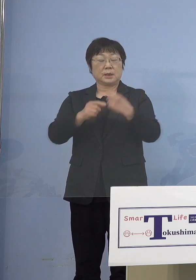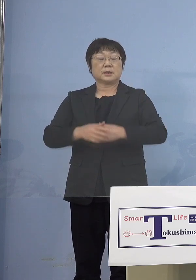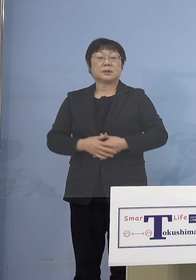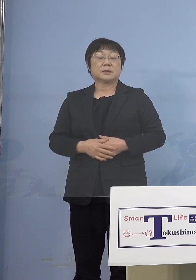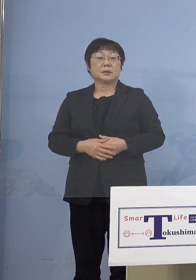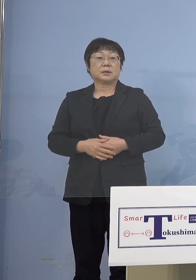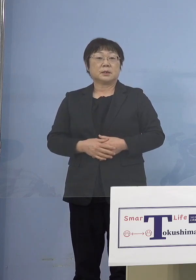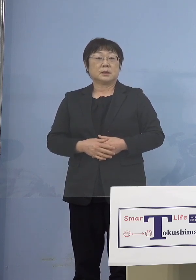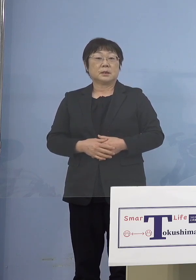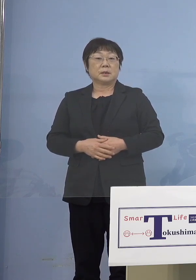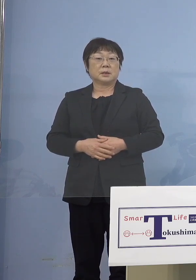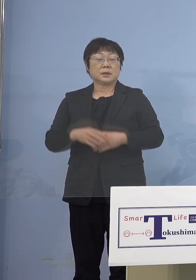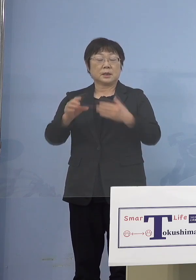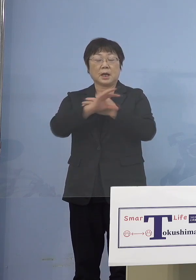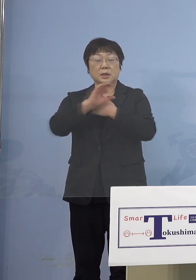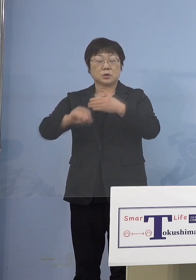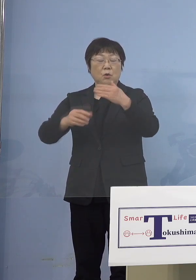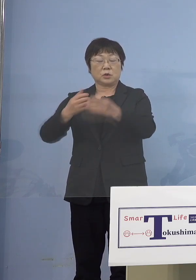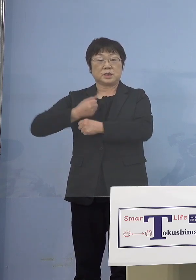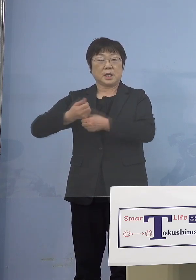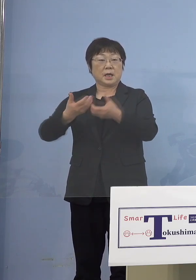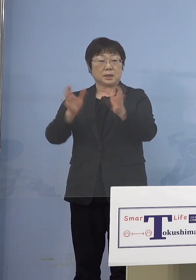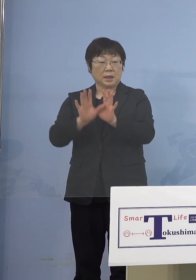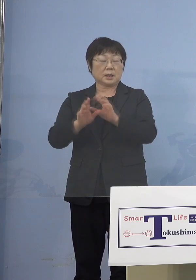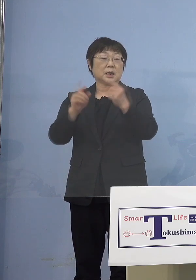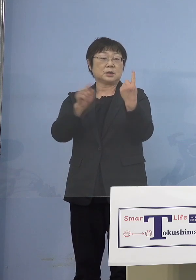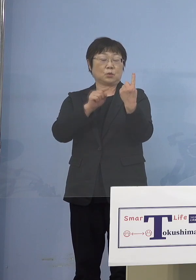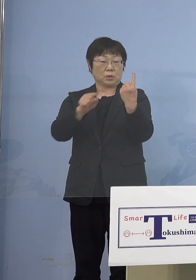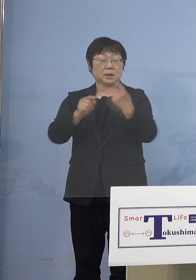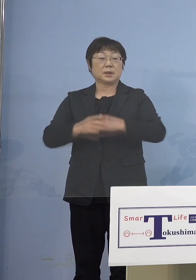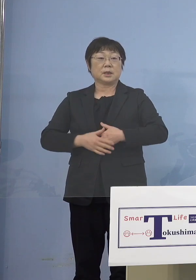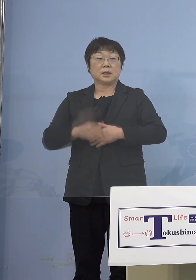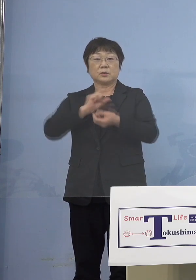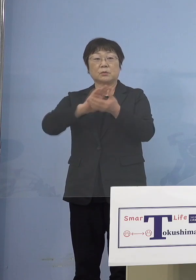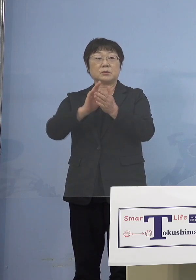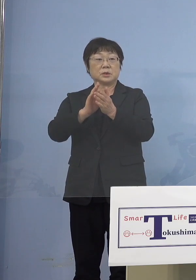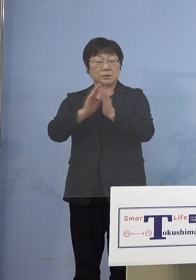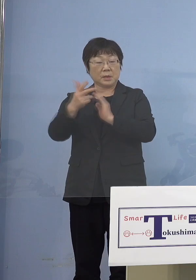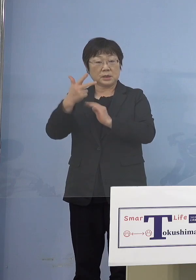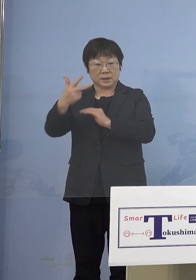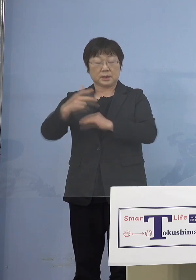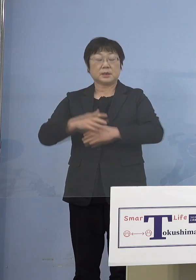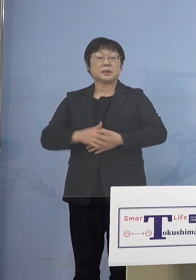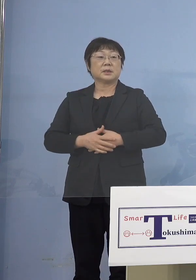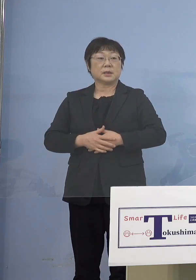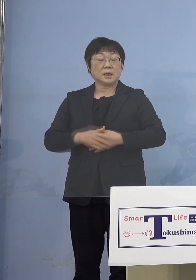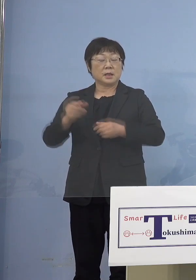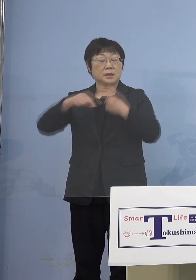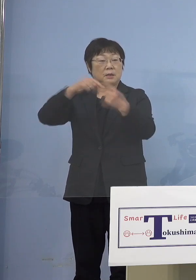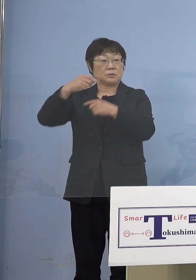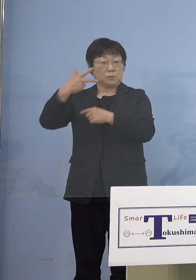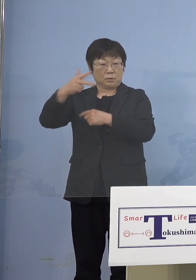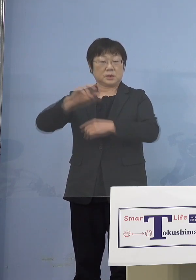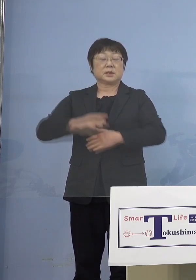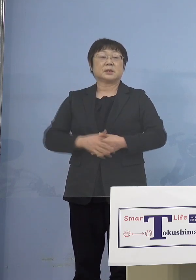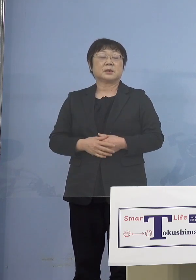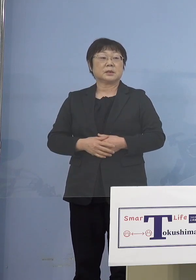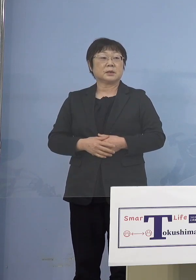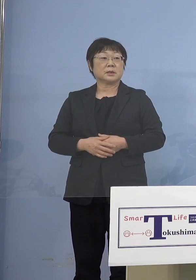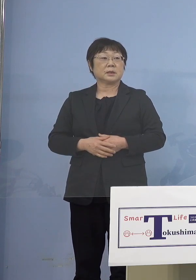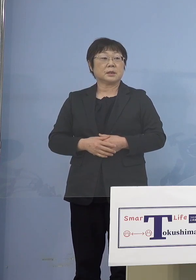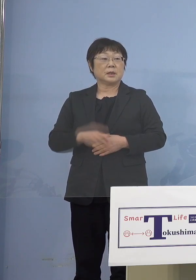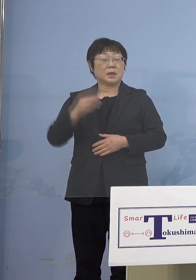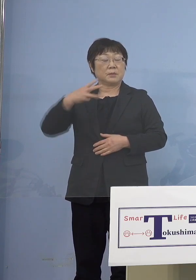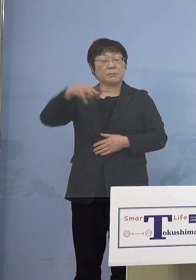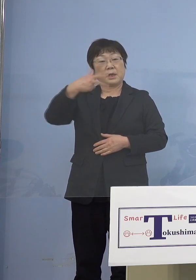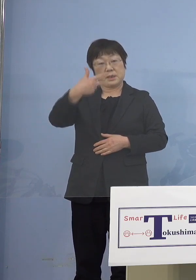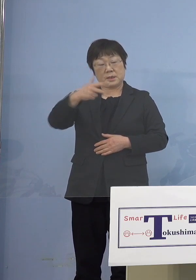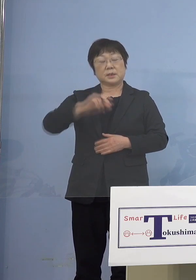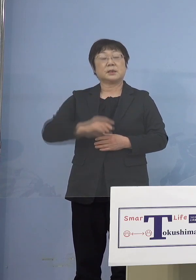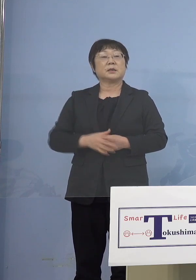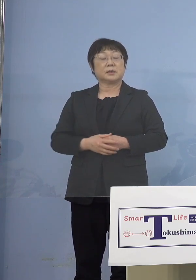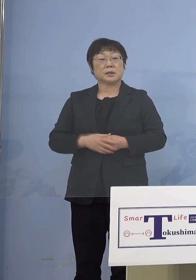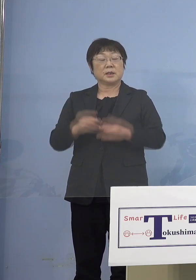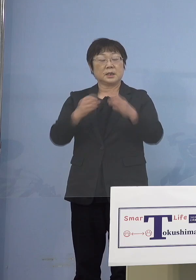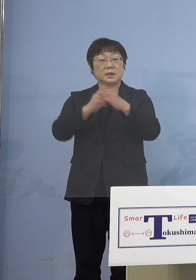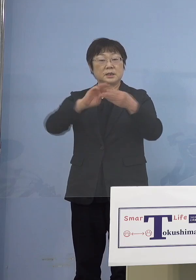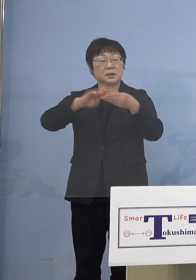海上自衛隊の方が1名 徳島市、鳴門市、美馬市、石井町